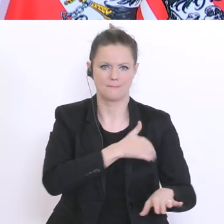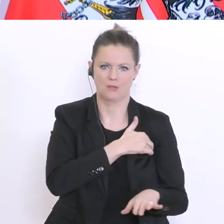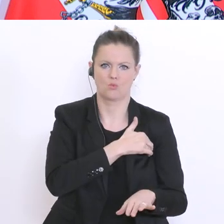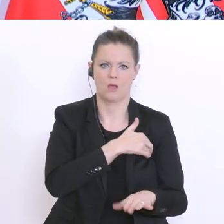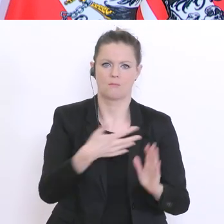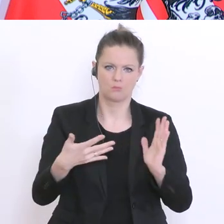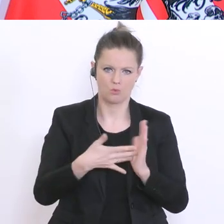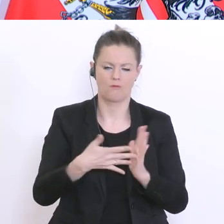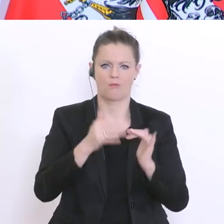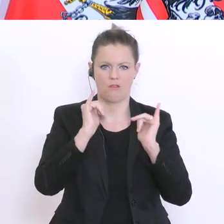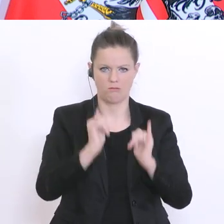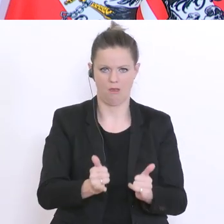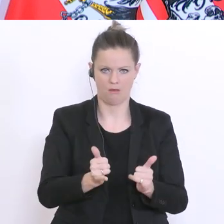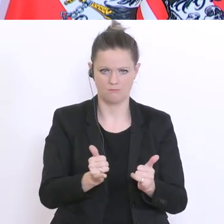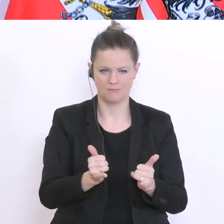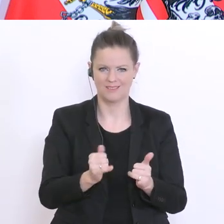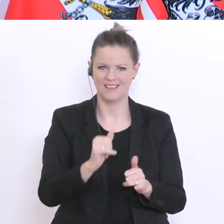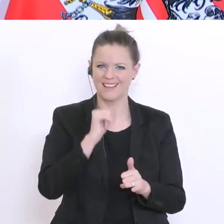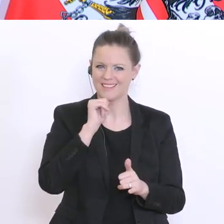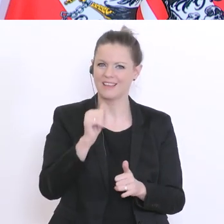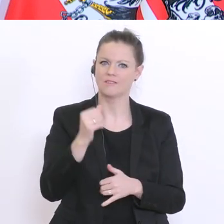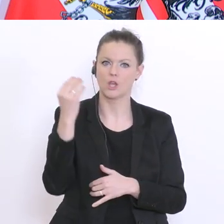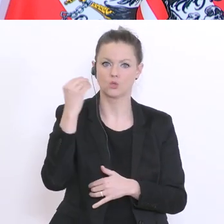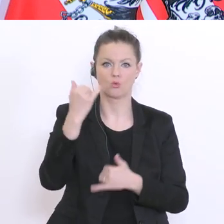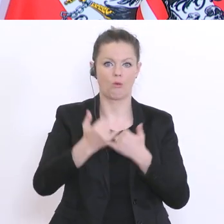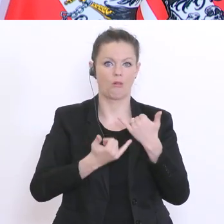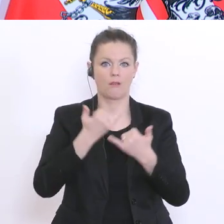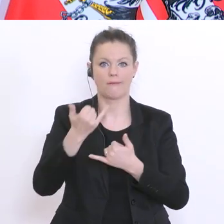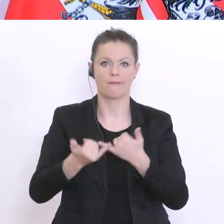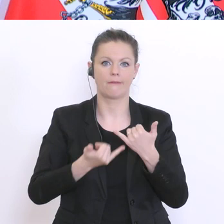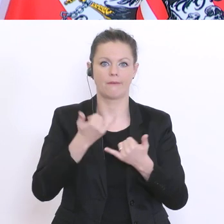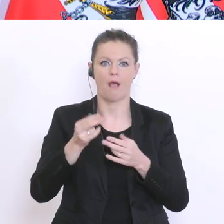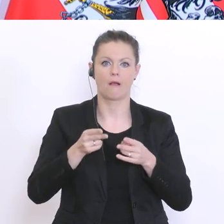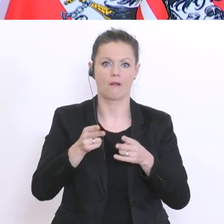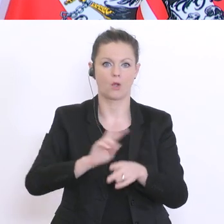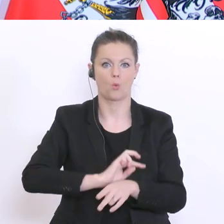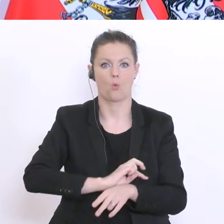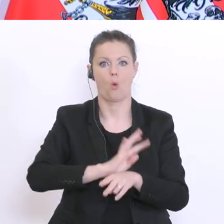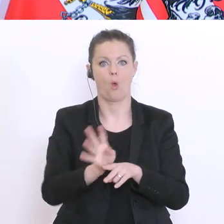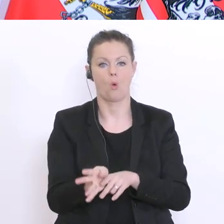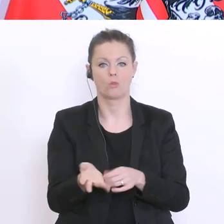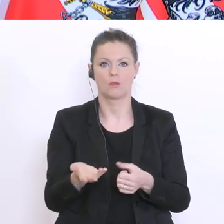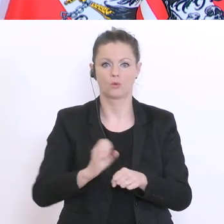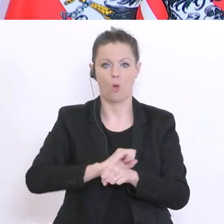hier nicht zu einem Schuljahrgang-Corona werden mit einer möglicherweise auch vielleicht etwas